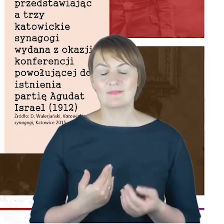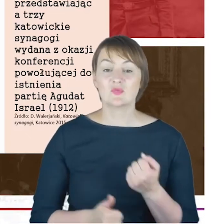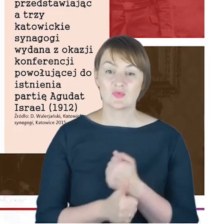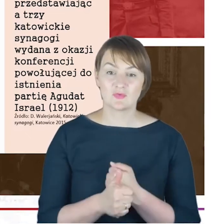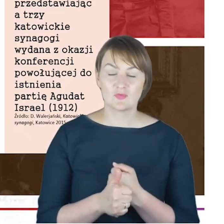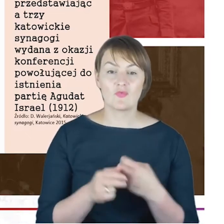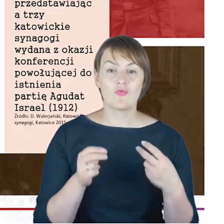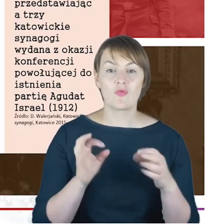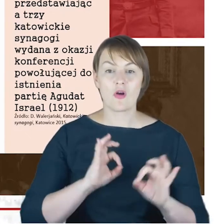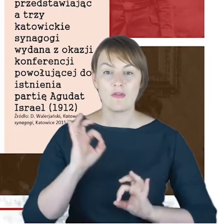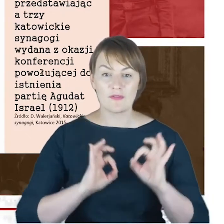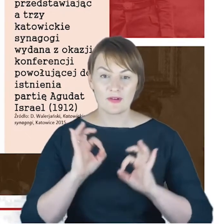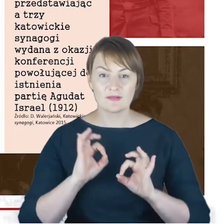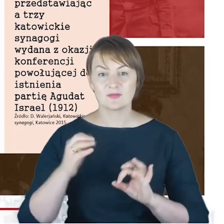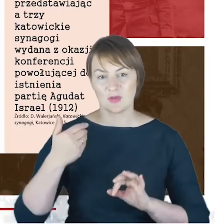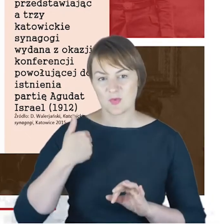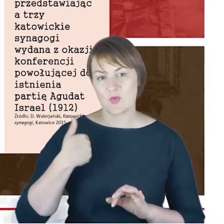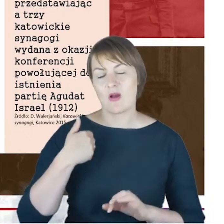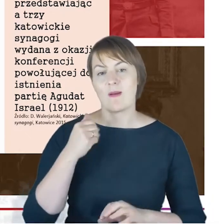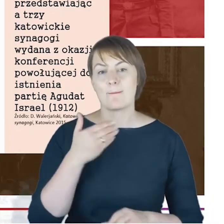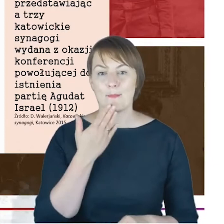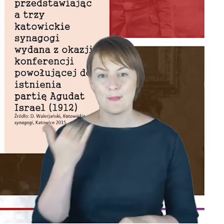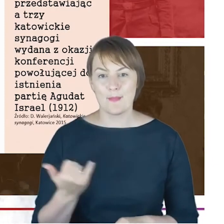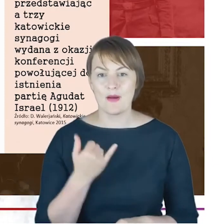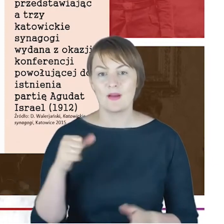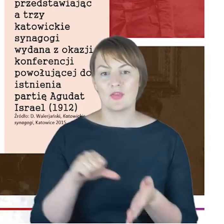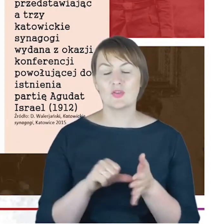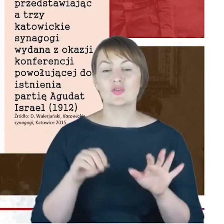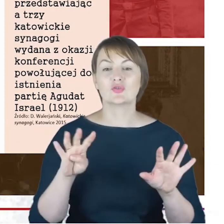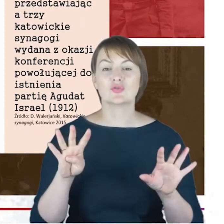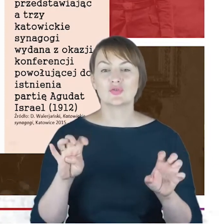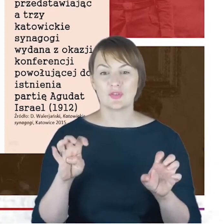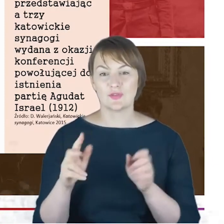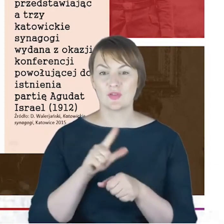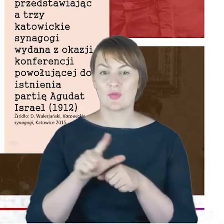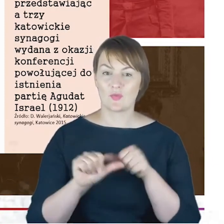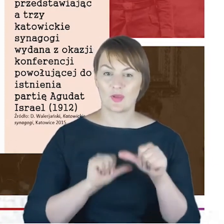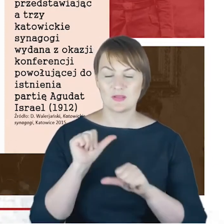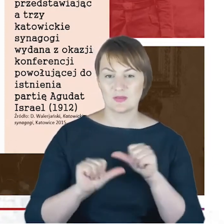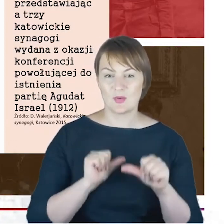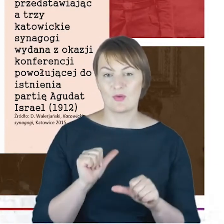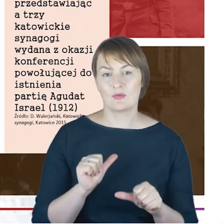która odbyła się w Katowicach w maju 1912 roku, a na skutek,